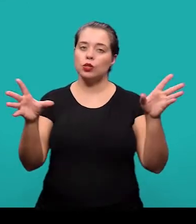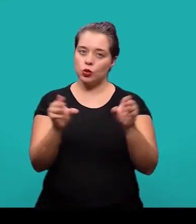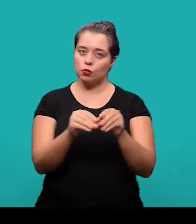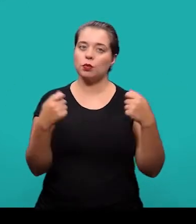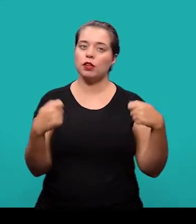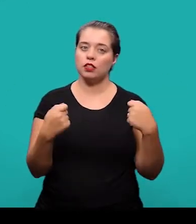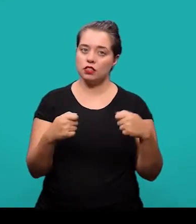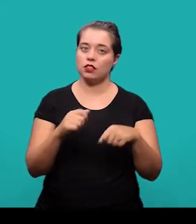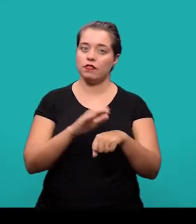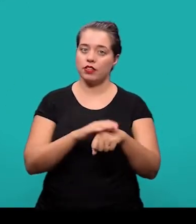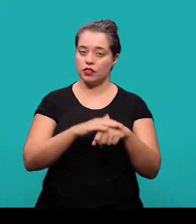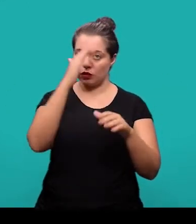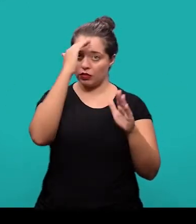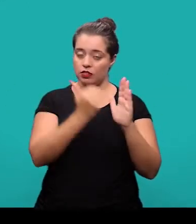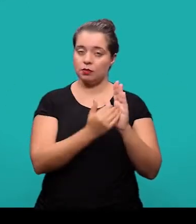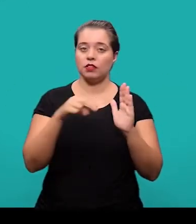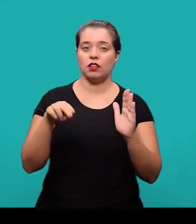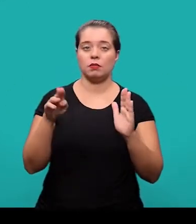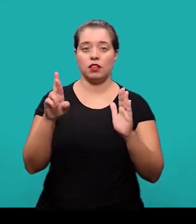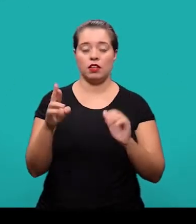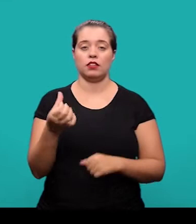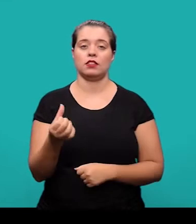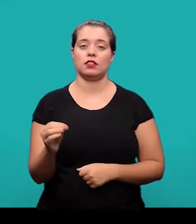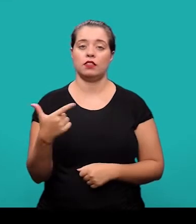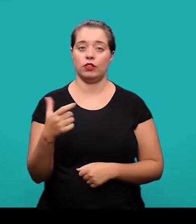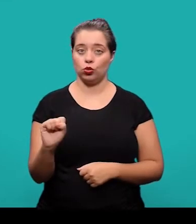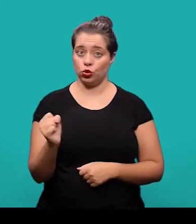O resumo, ele deve ser elaborado conforme a NBR 6028.